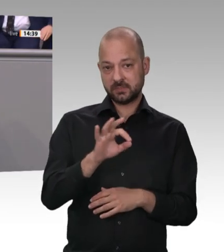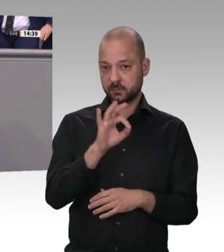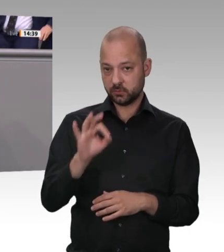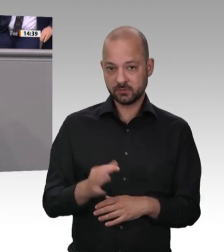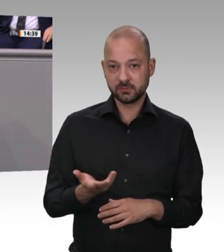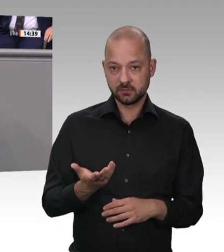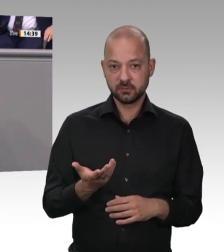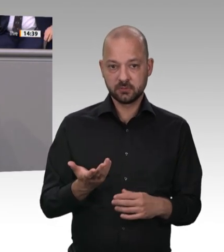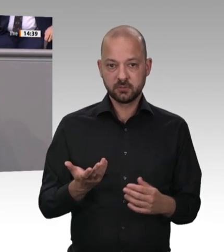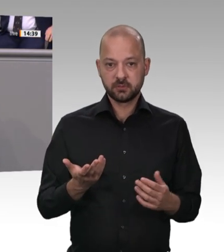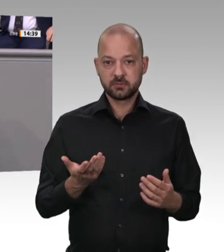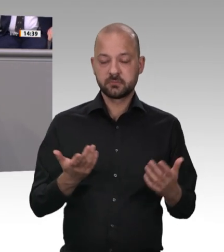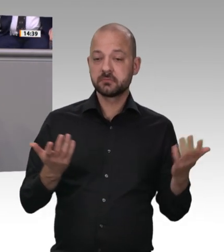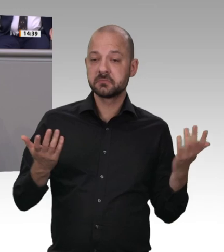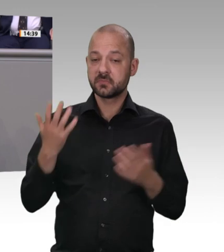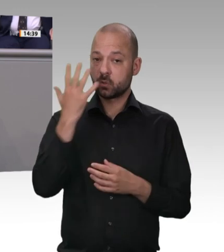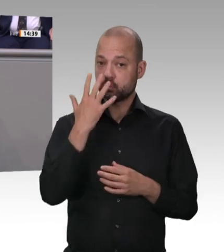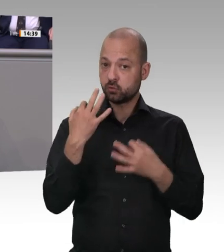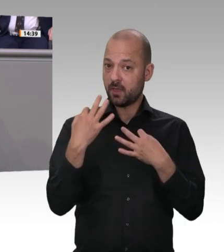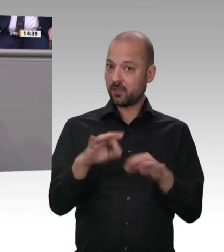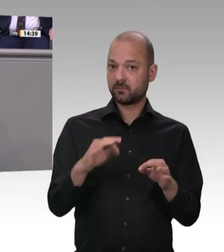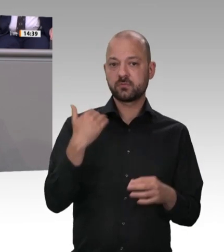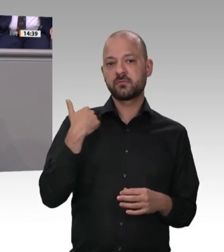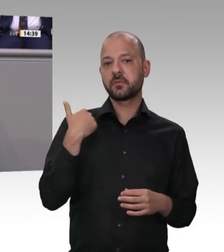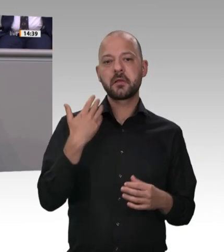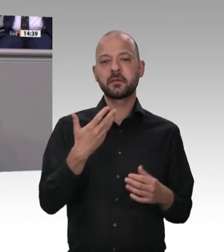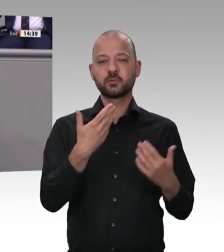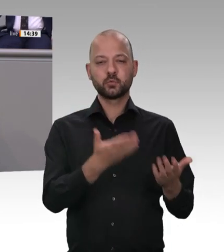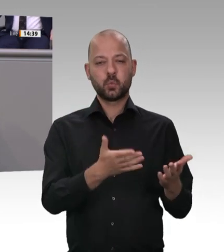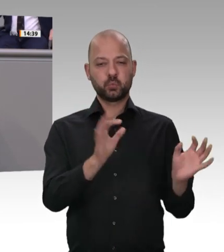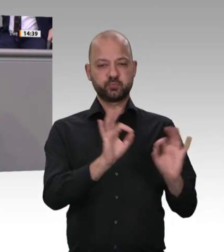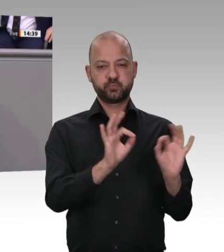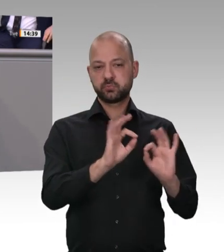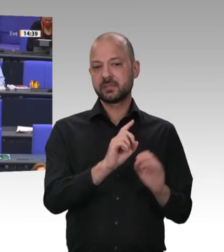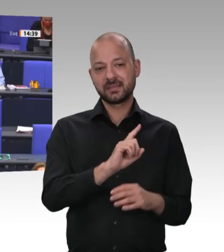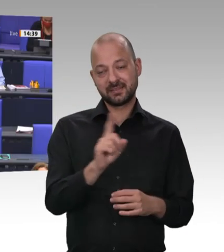nach Stärkung von Betriebsräten und Gewerkschaften lesen wir in jedem Antrag der Linken. Diese